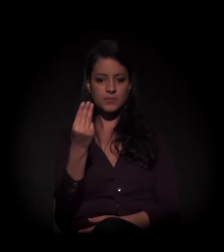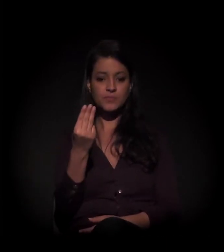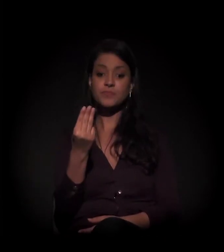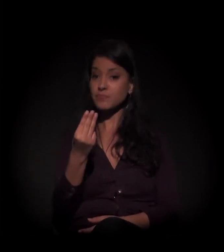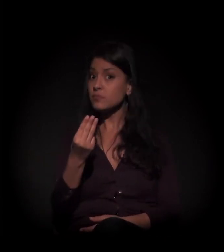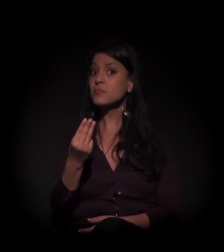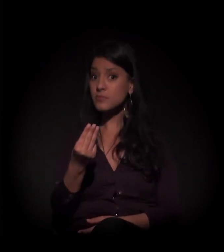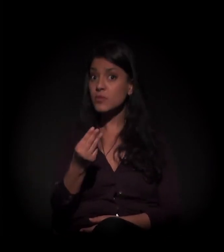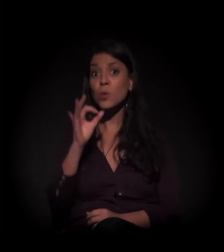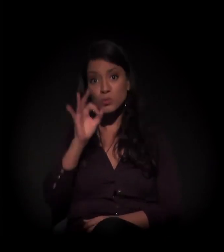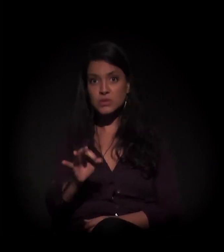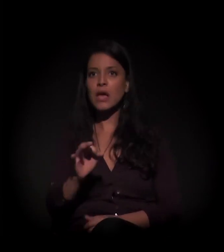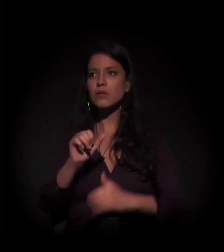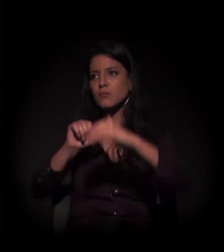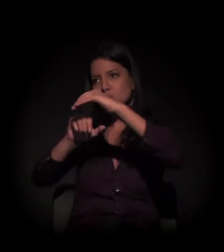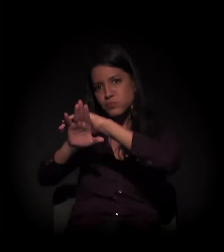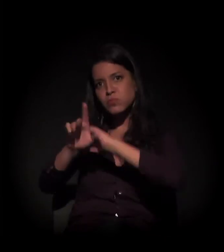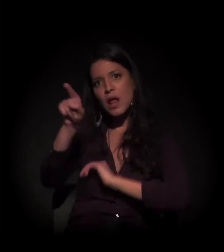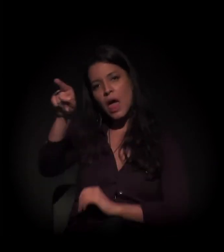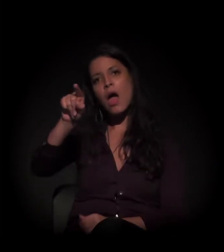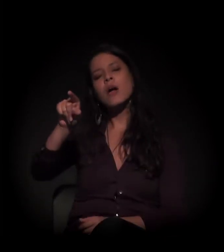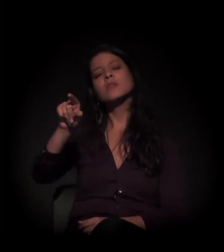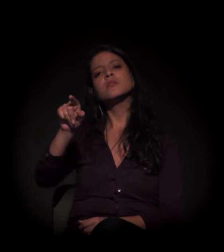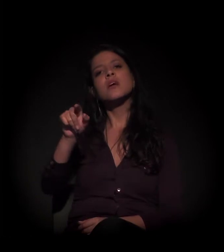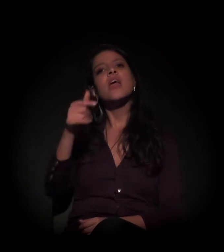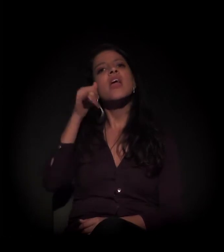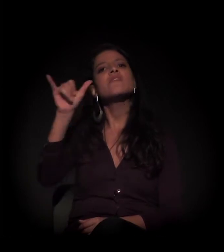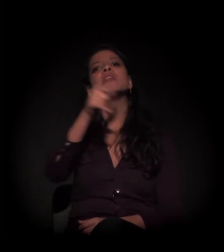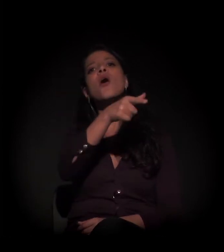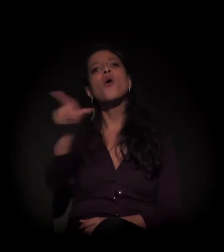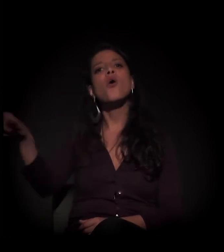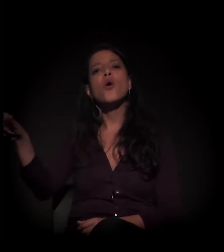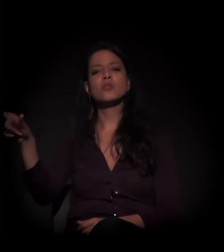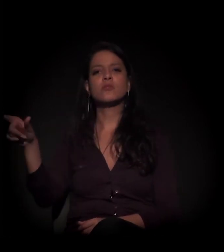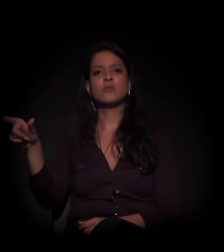que deveria estar no cofre, para evitar outras ações